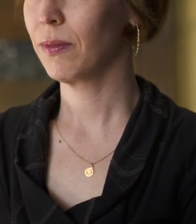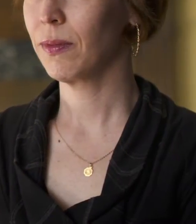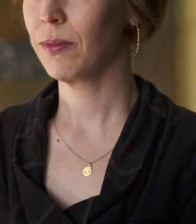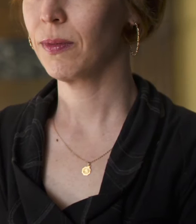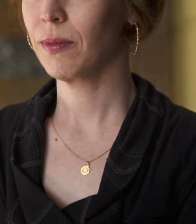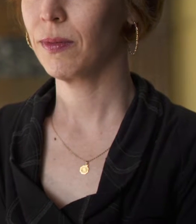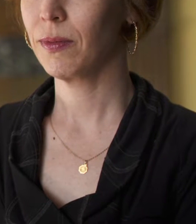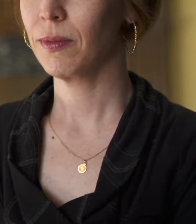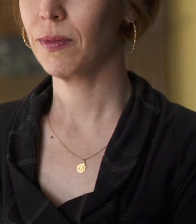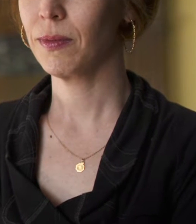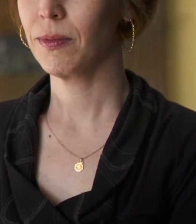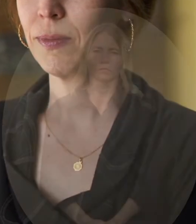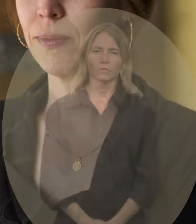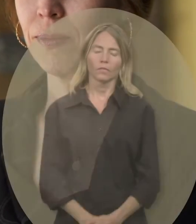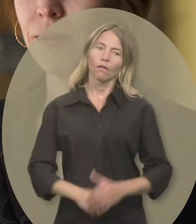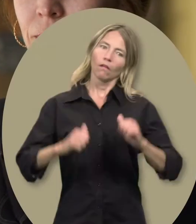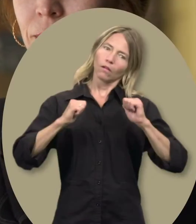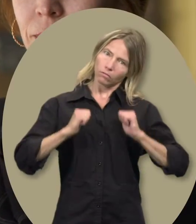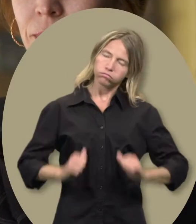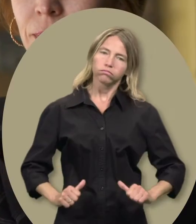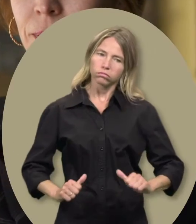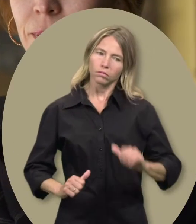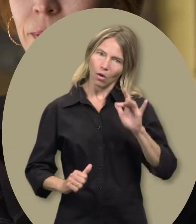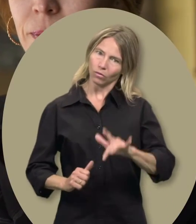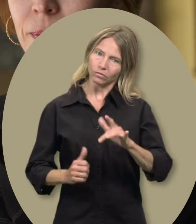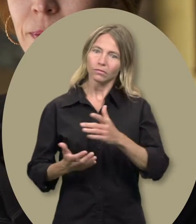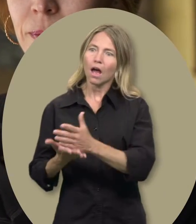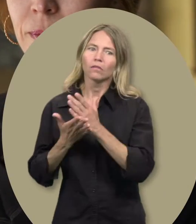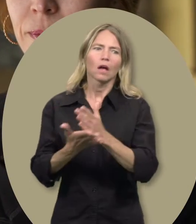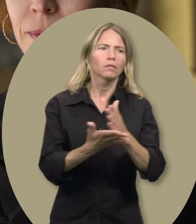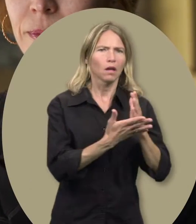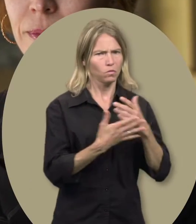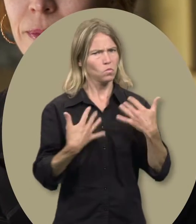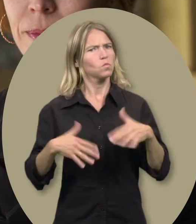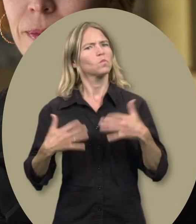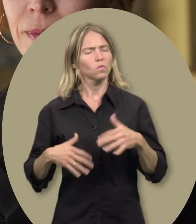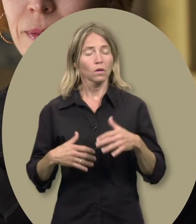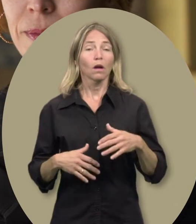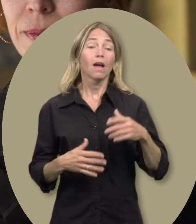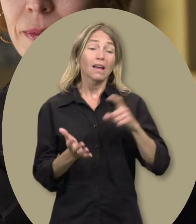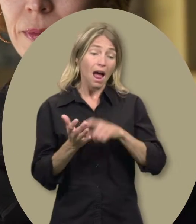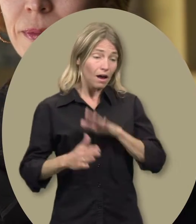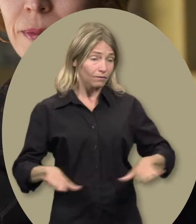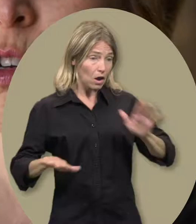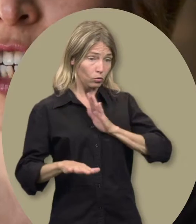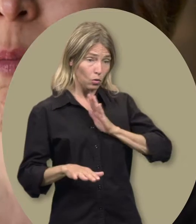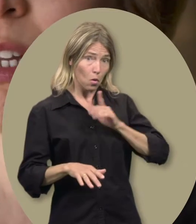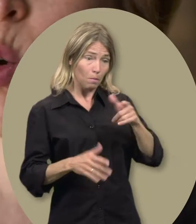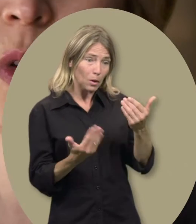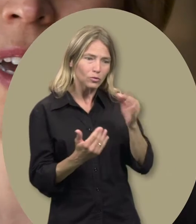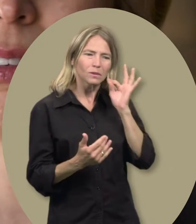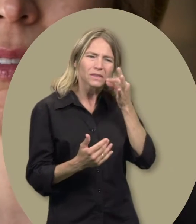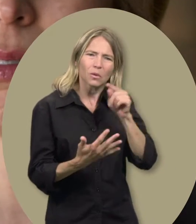Claudia : Ça a été un soulagement parce qu’on n’a jamais trop d’aide.